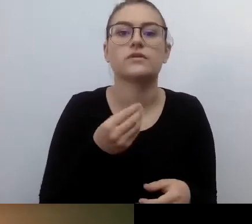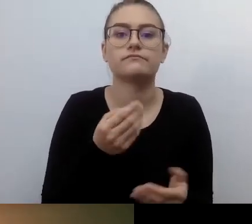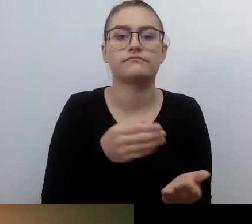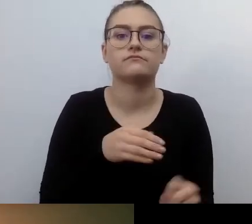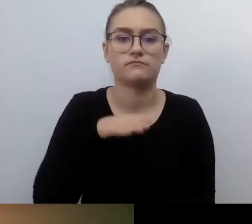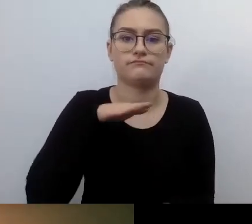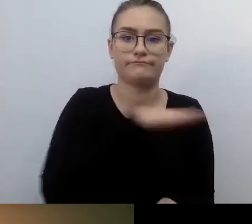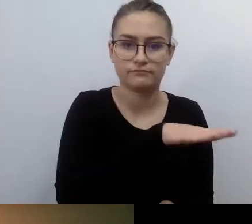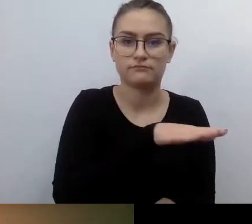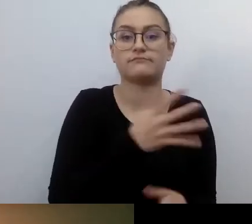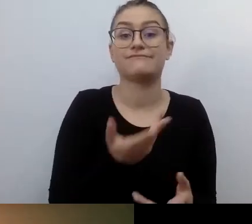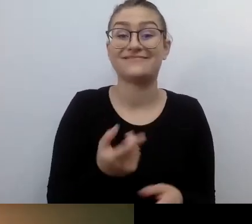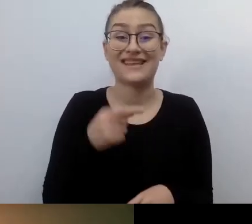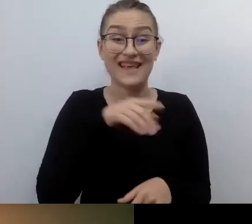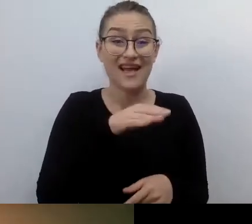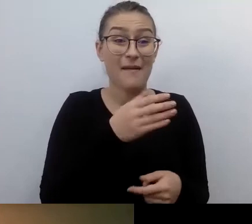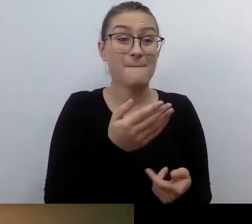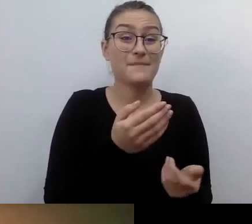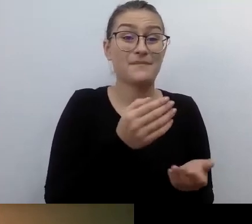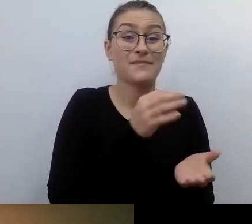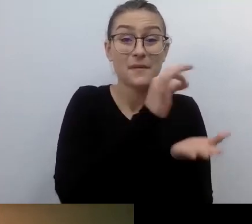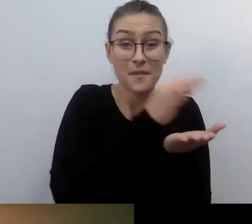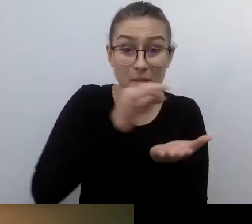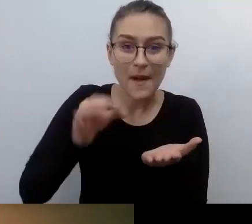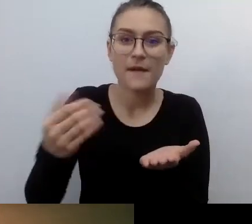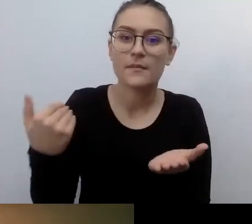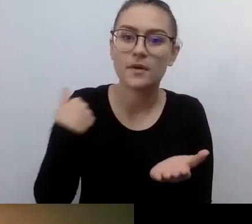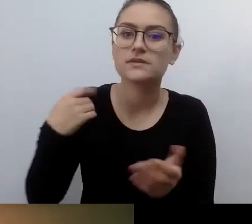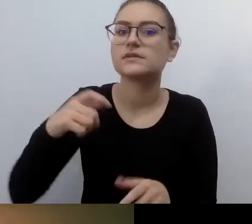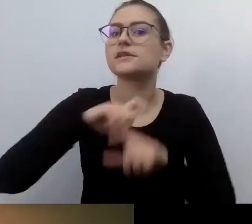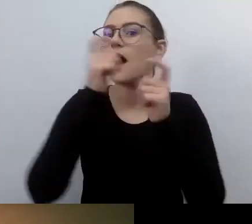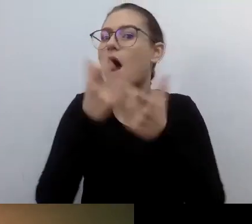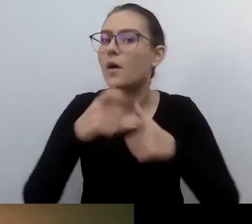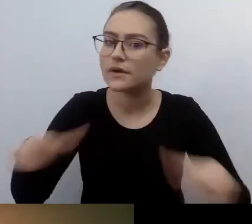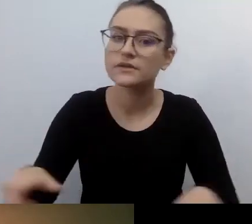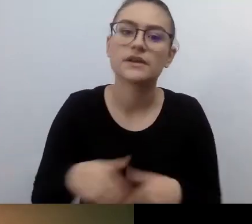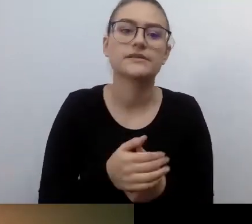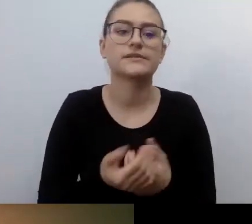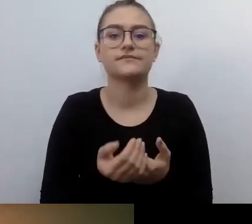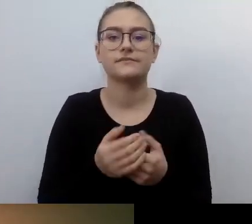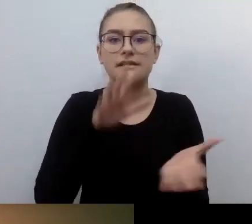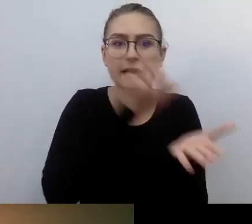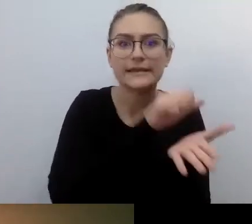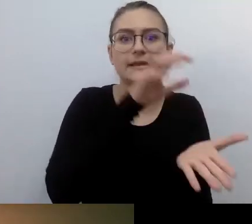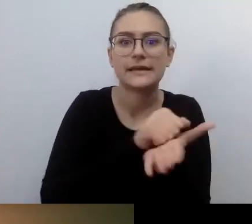Stworzono bardzo fajne narzędzie dostępnościowe. Tylko że osoby go potrzebujące nie mogły z tego narzędzia korzystać.